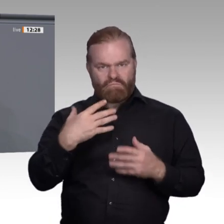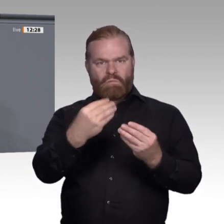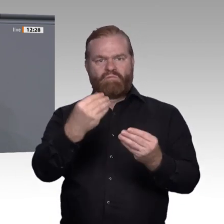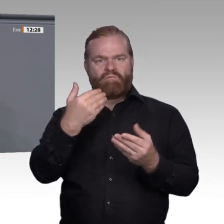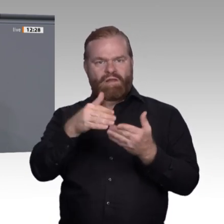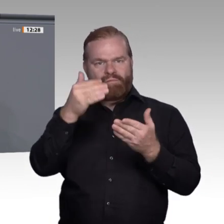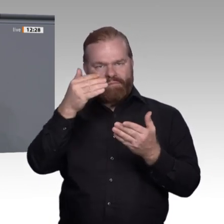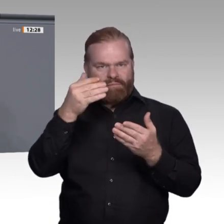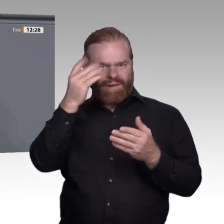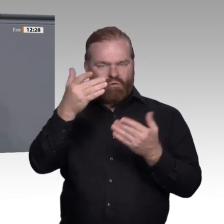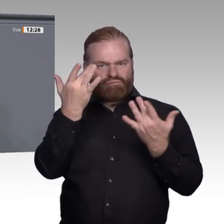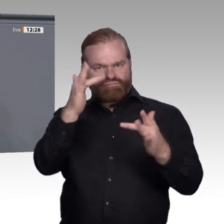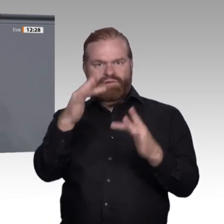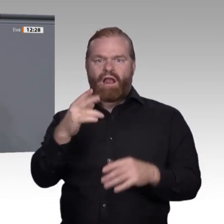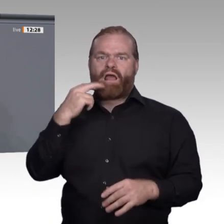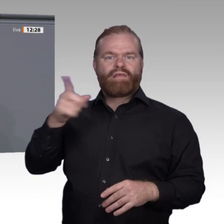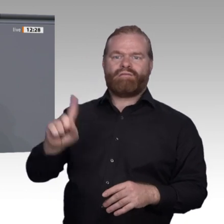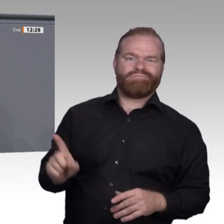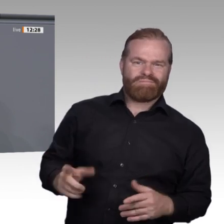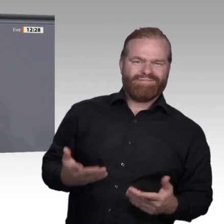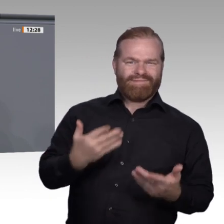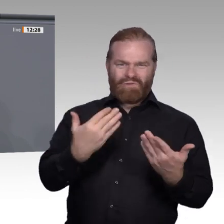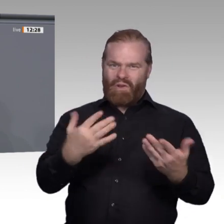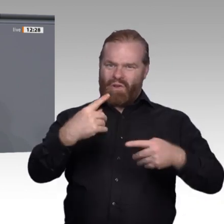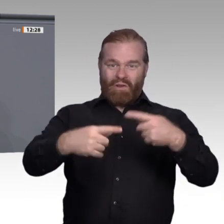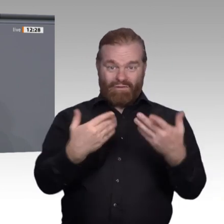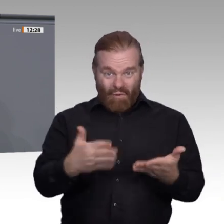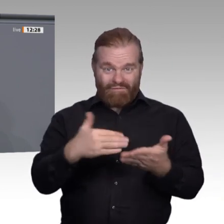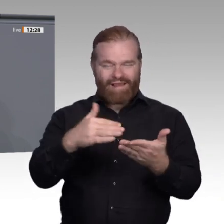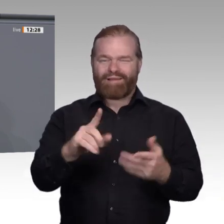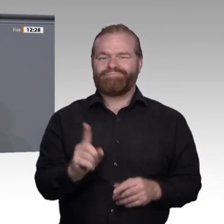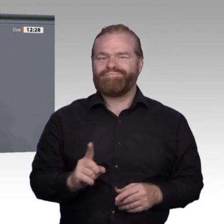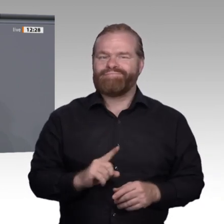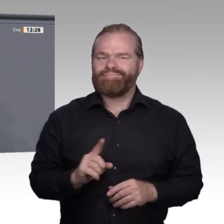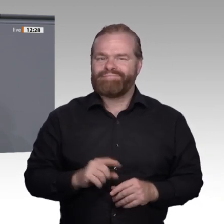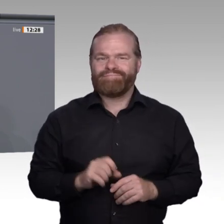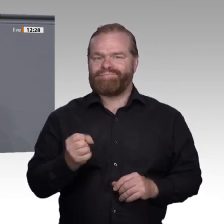Wandel der Arbeitswelt zu reagieren. Wenn Unternehmen umstrukturieren müssen, dürfen